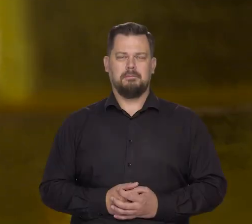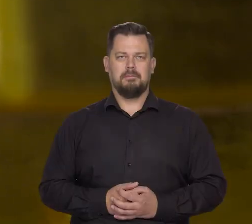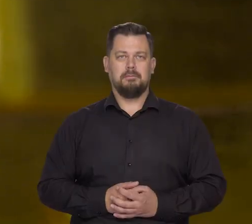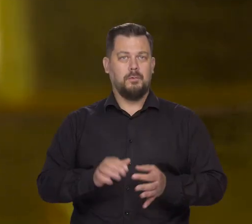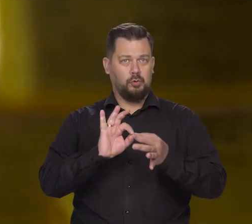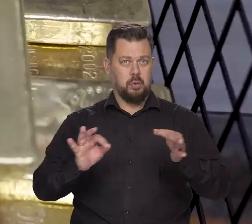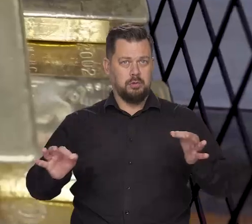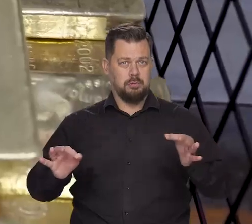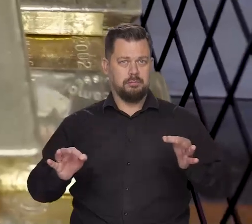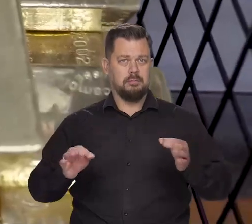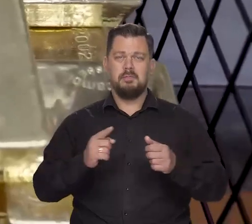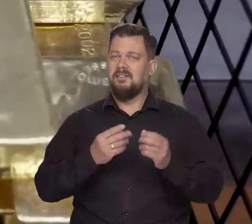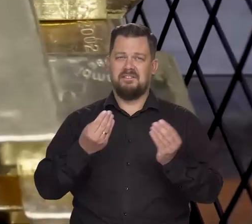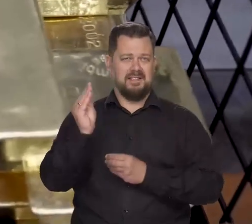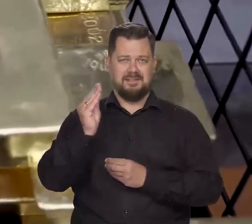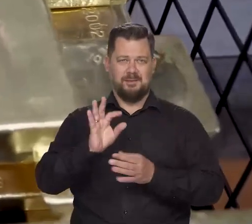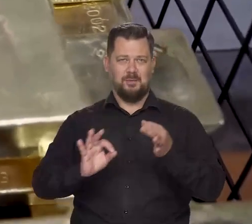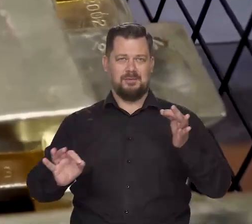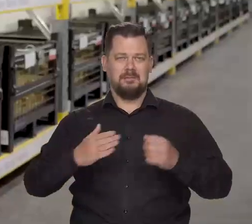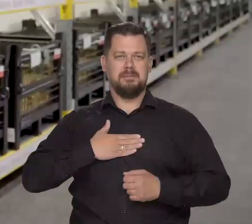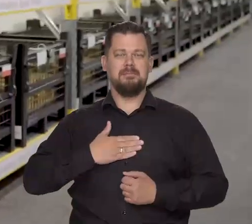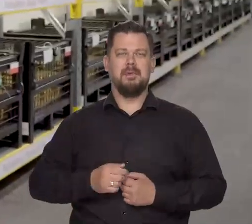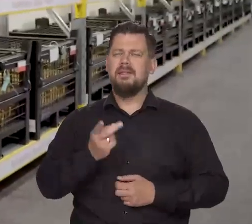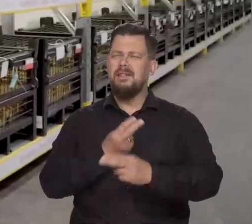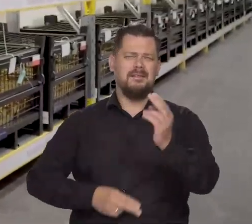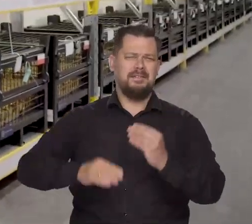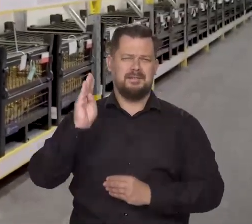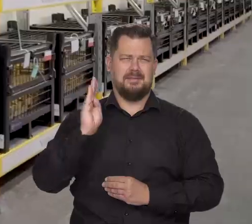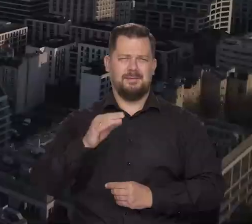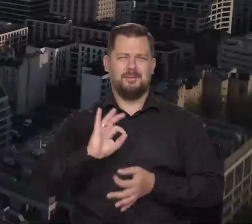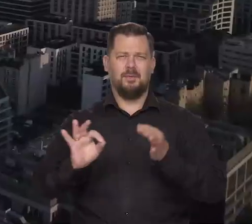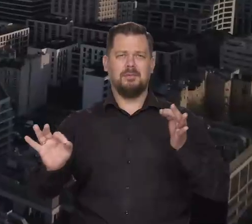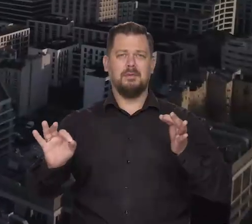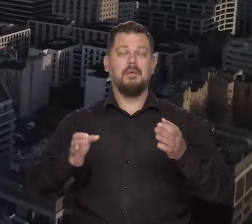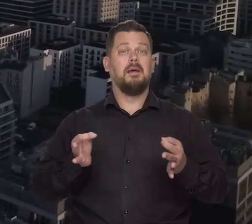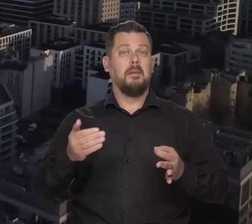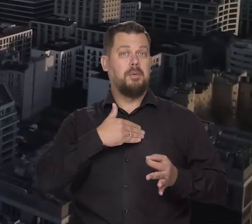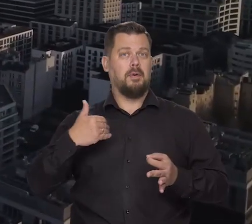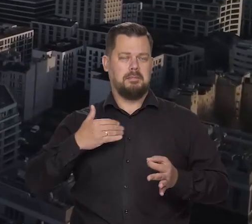Złoto. Więcej złota. Najwięcej złota mają teraz Polacy.